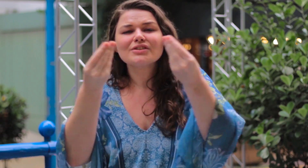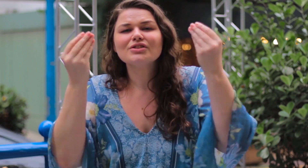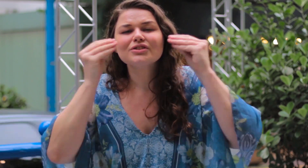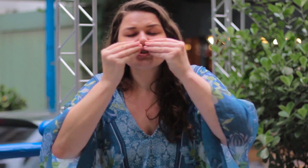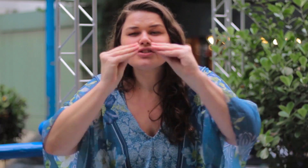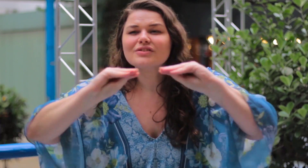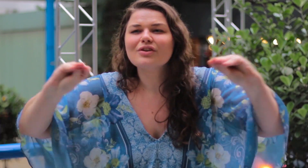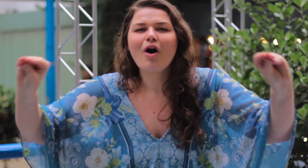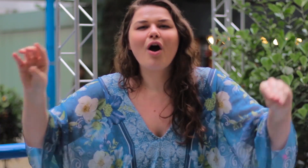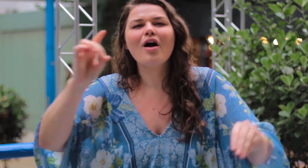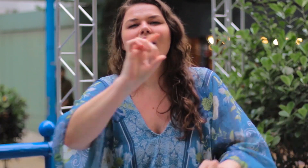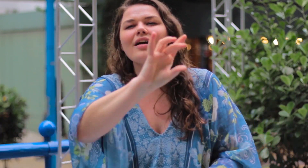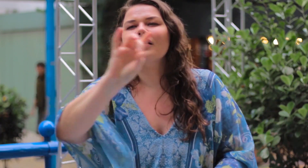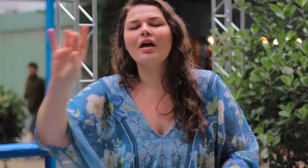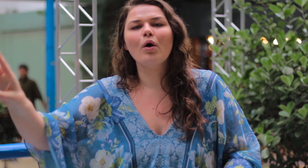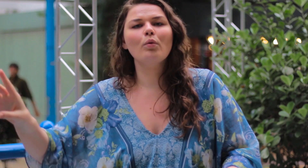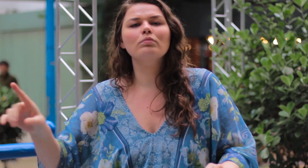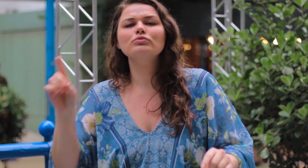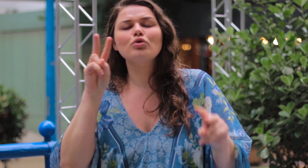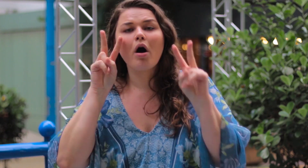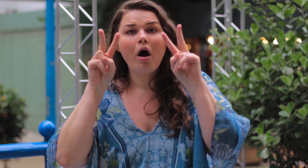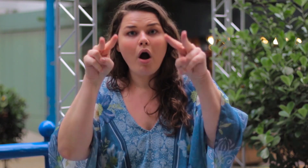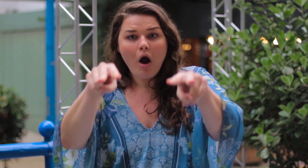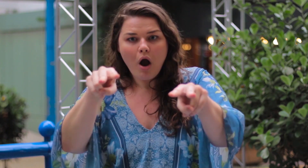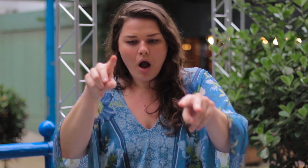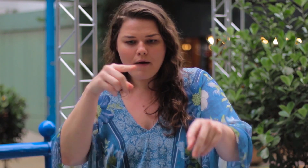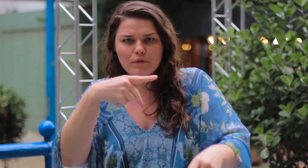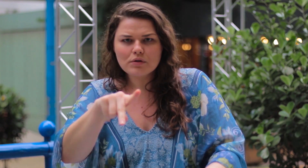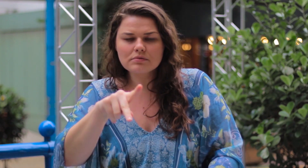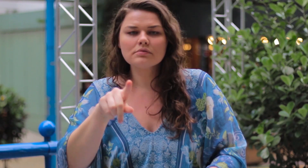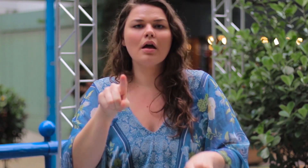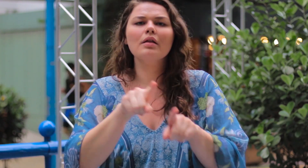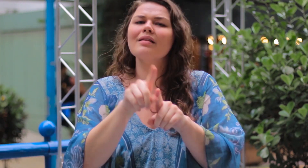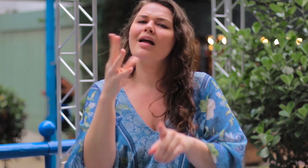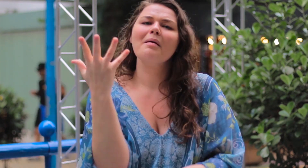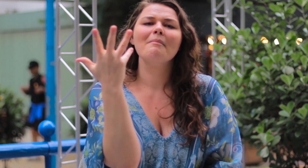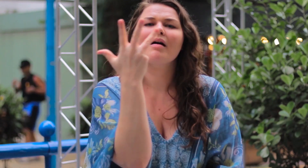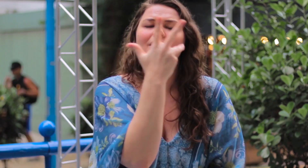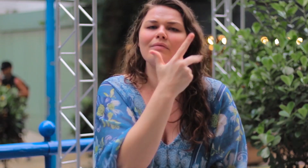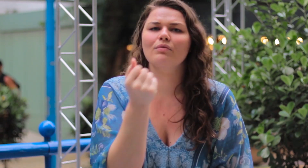Ignorem os outros e olhe apenas para si! Você é linda